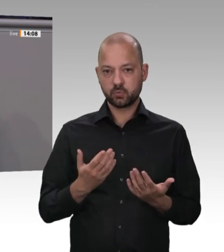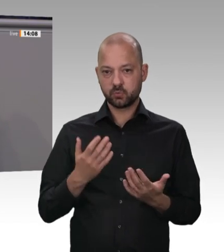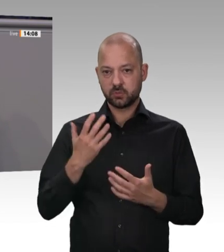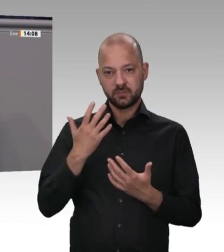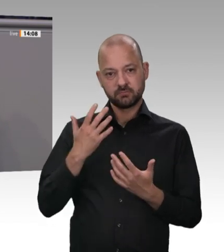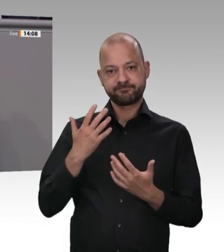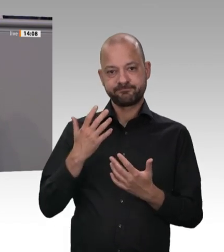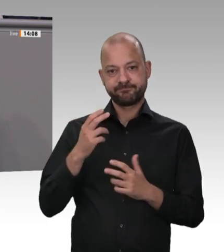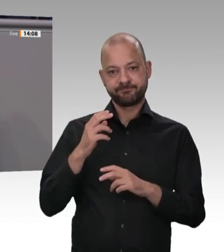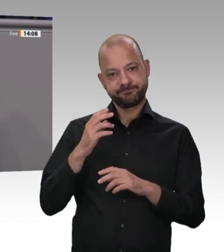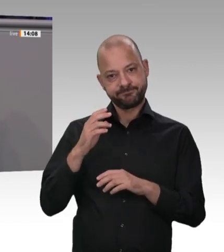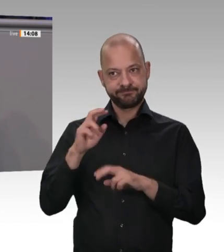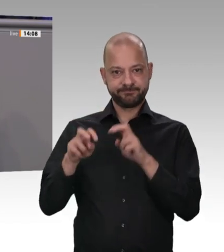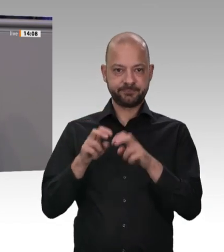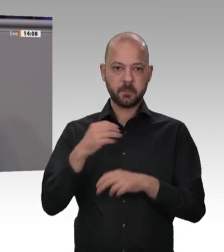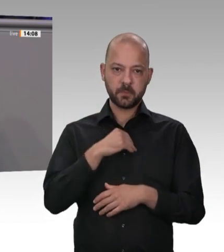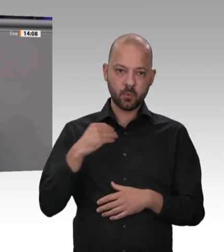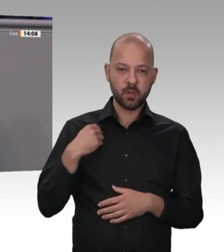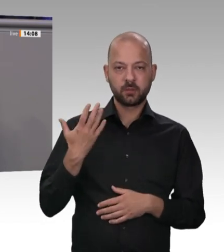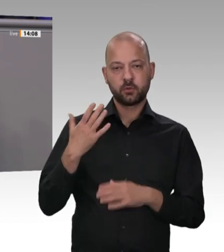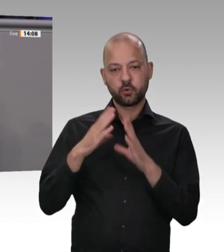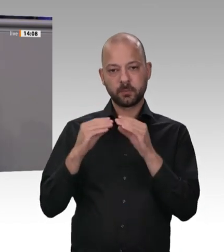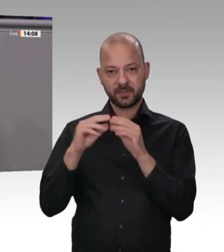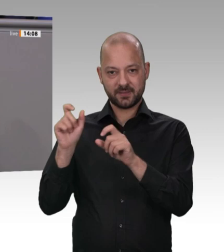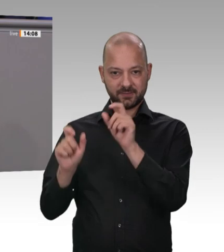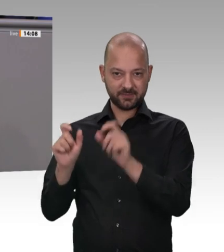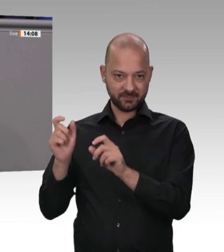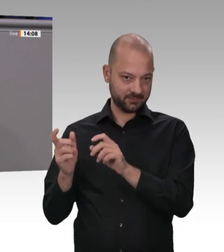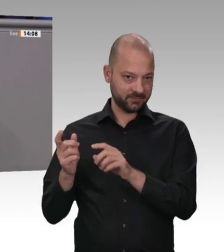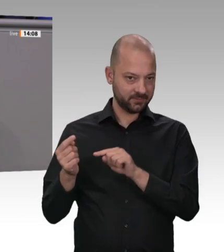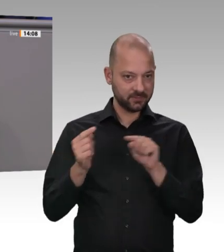Der Subunternehmer will auch was verdienen. Meine Damen und Herren, vor fünf Jahren